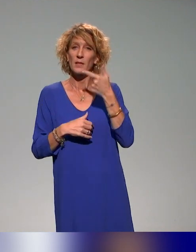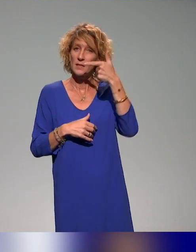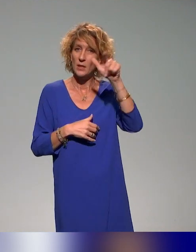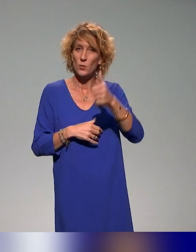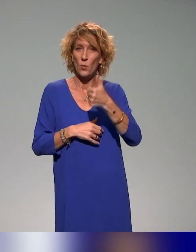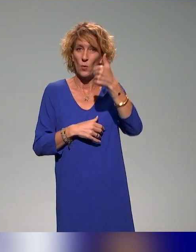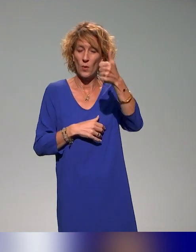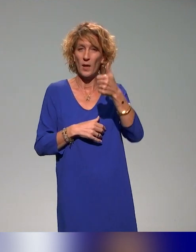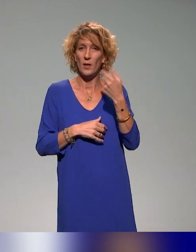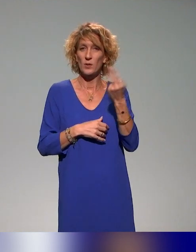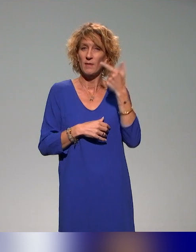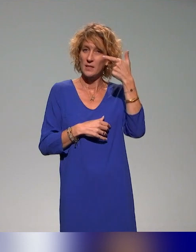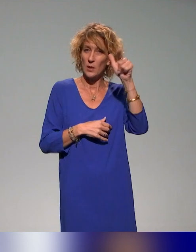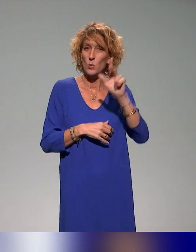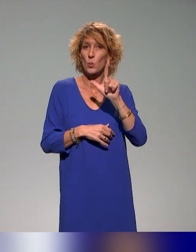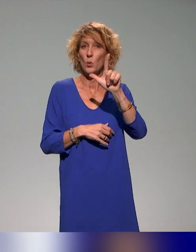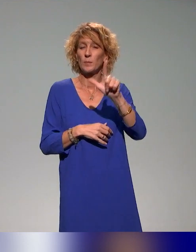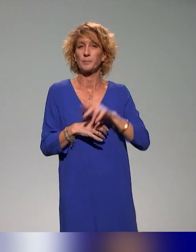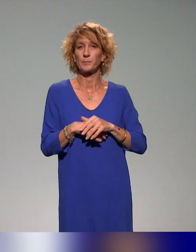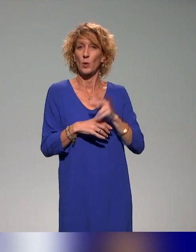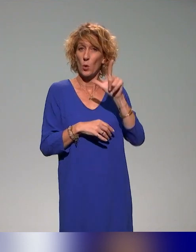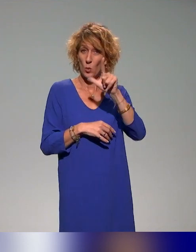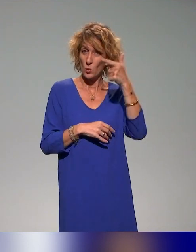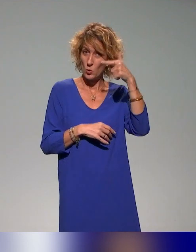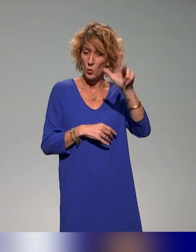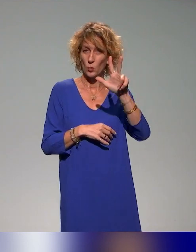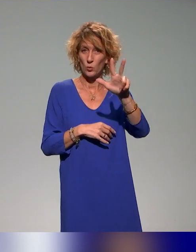l'Université de Lyon 2, Lyon 3, il y a aussi l'Université